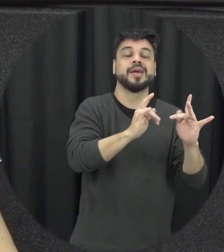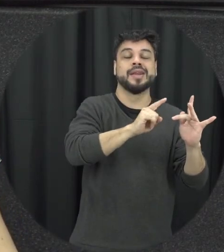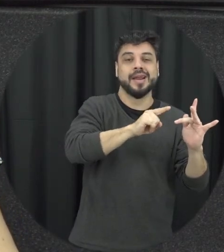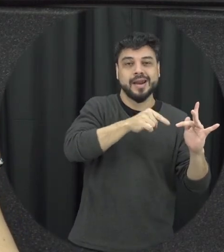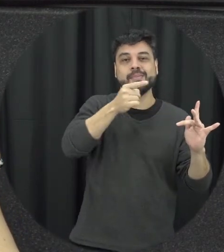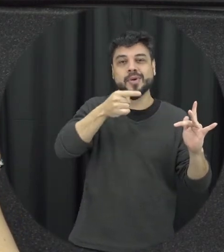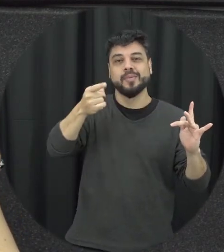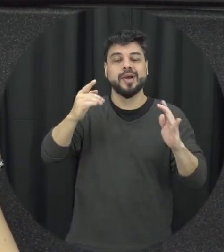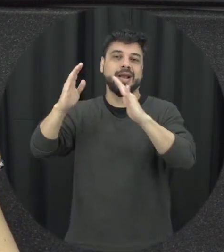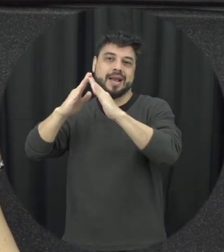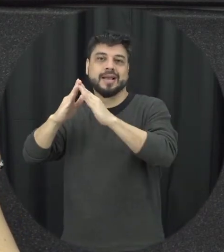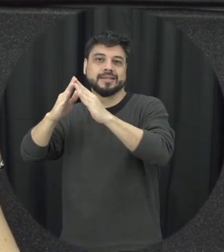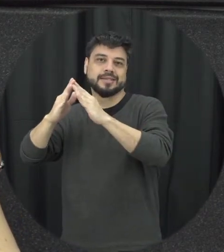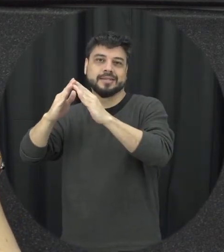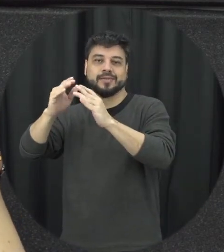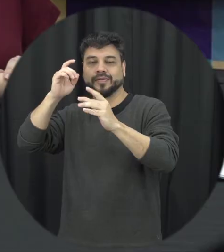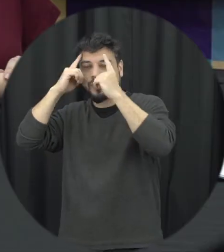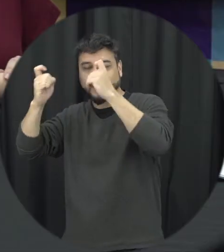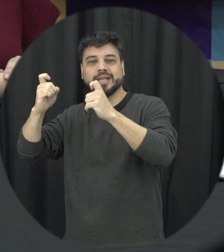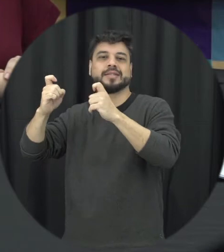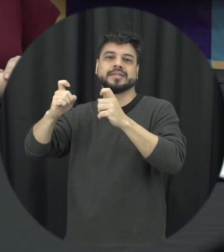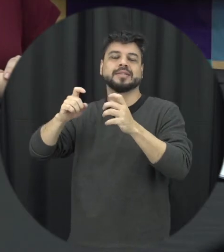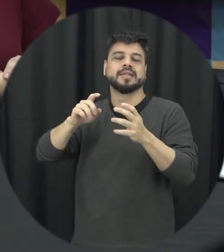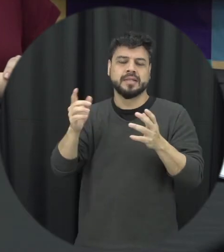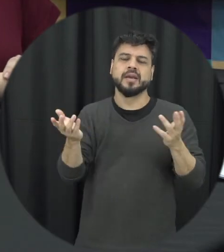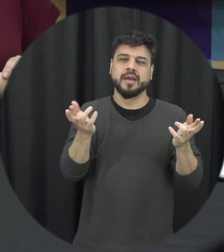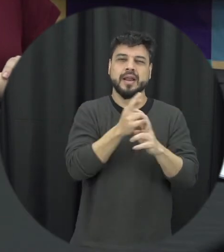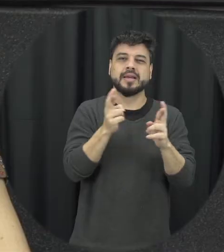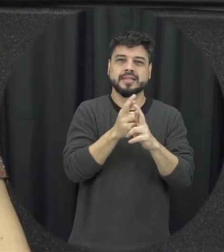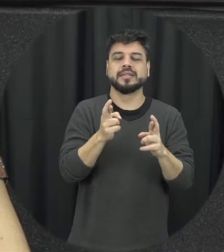a violência doméstica também tem futuro então é isso que foi a relação do trabalho acontece